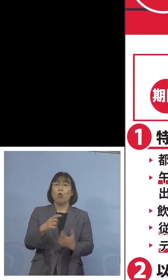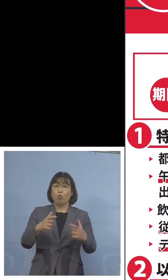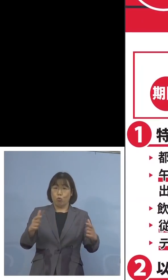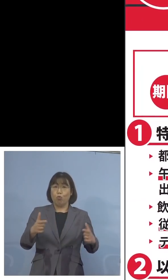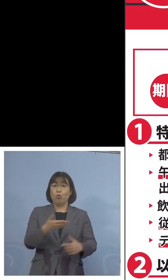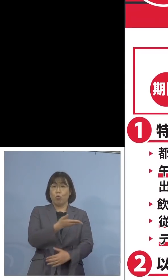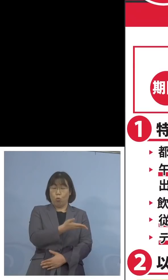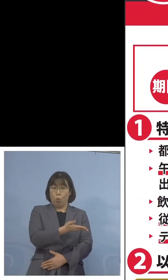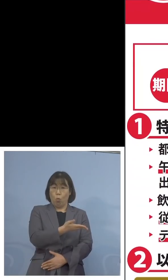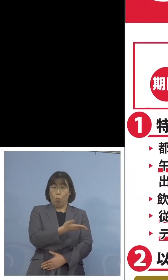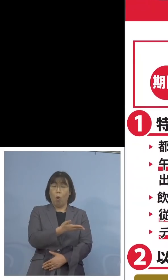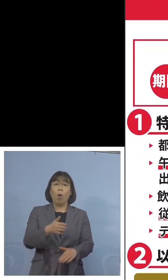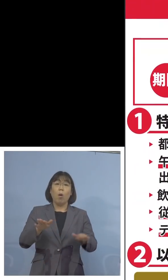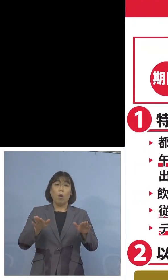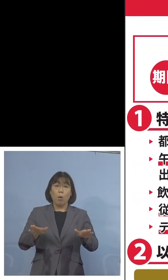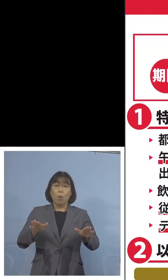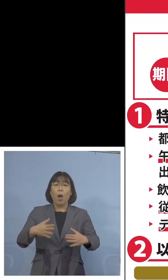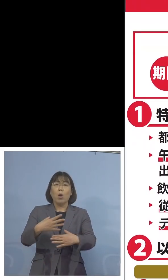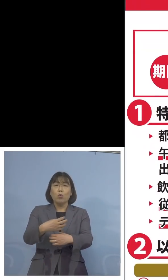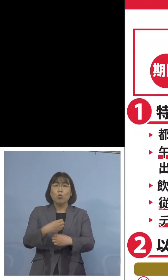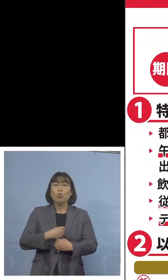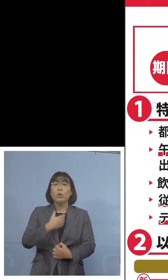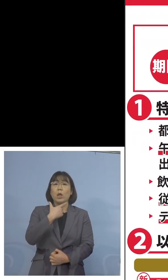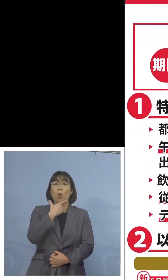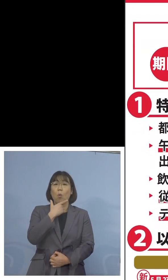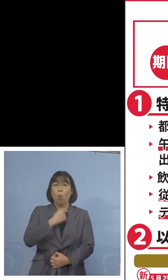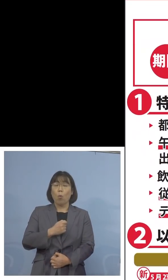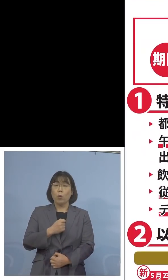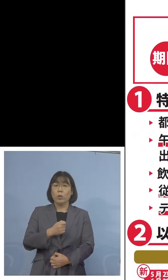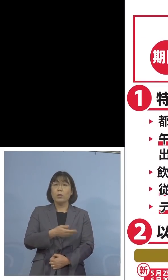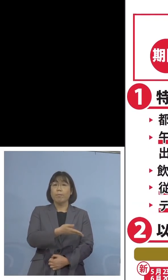ちょうど今回注意をいただきたいのは この2の部分ですね